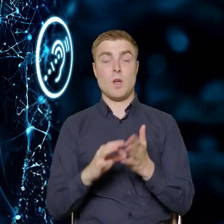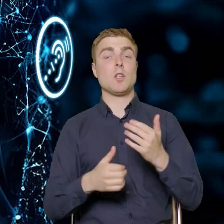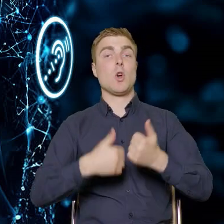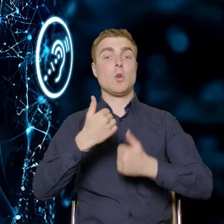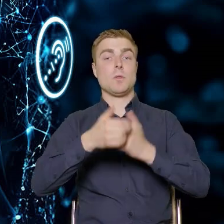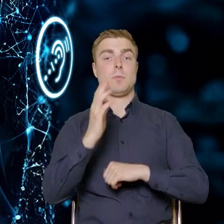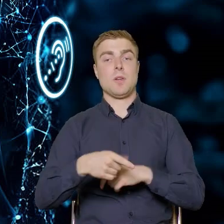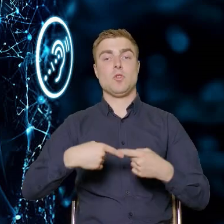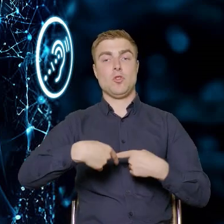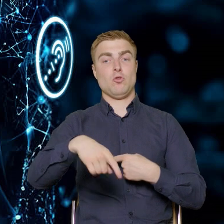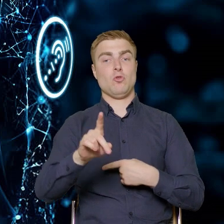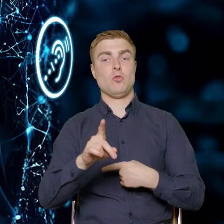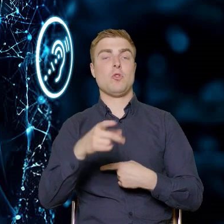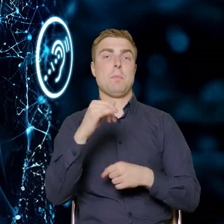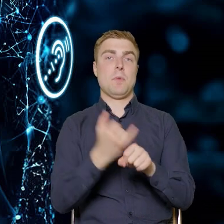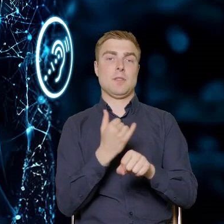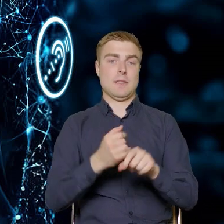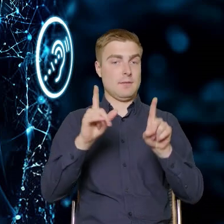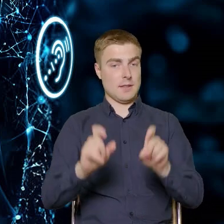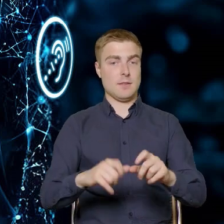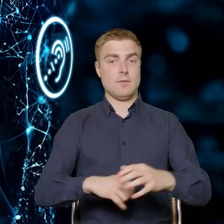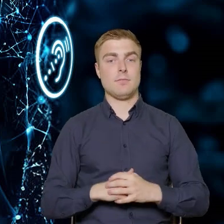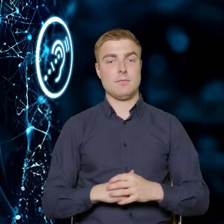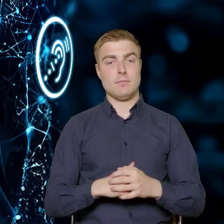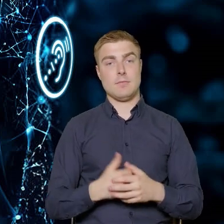uruchomiony w najbliższy piątek. Przynajmniej tak zakładamy.